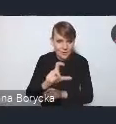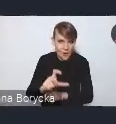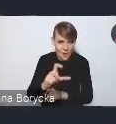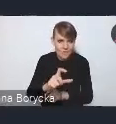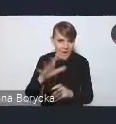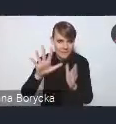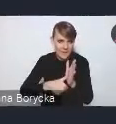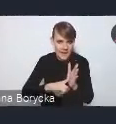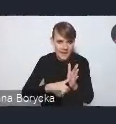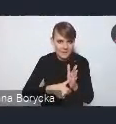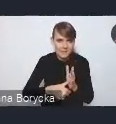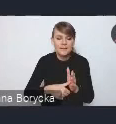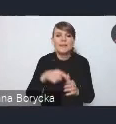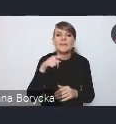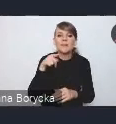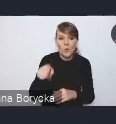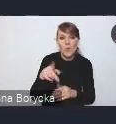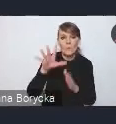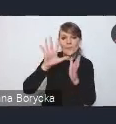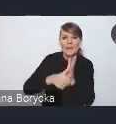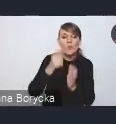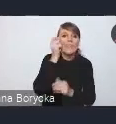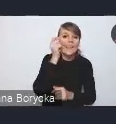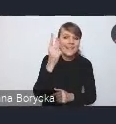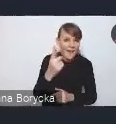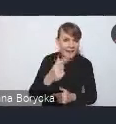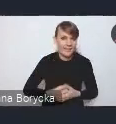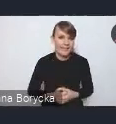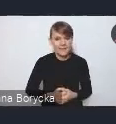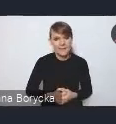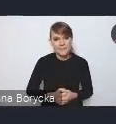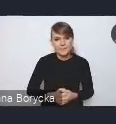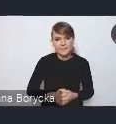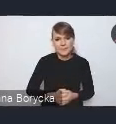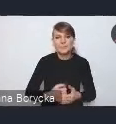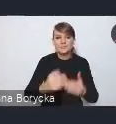to cel "Miasto inteligentne". Również koncentrujemy się